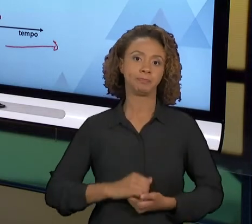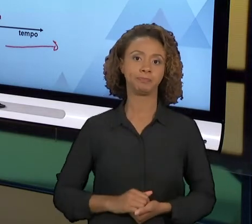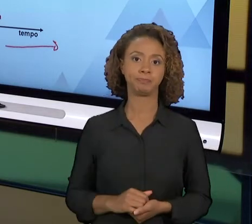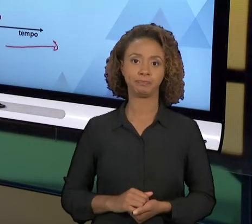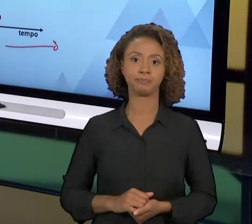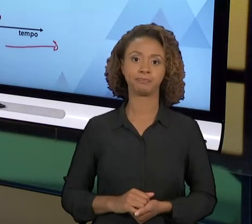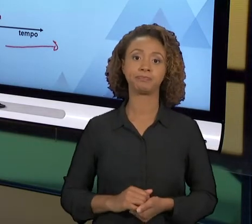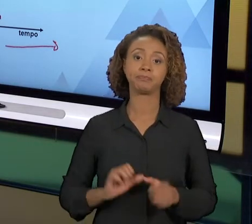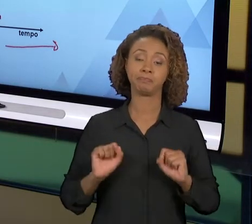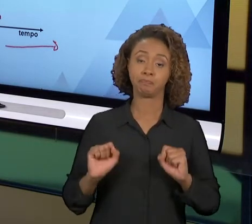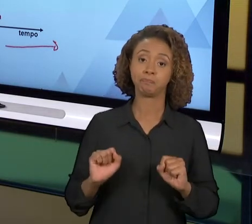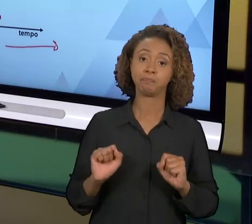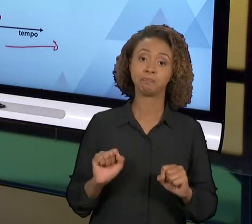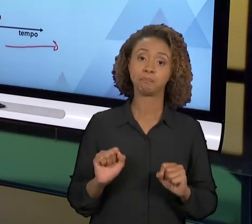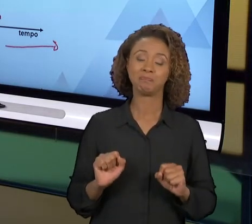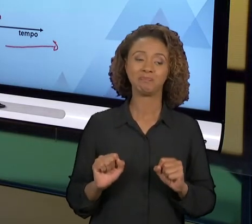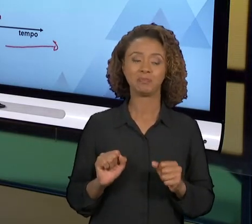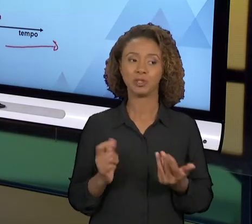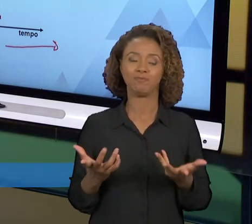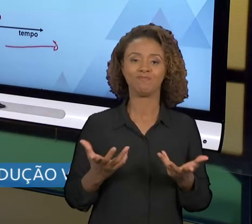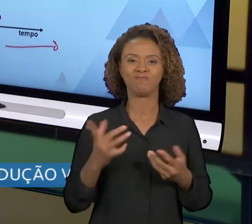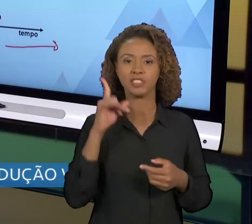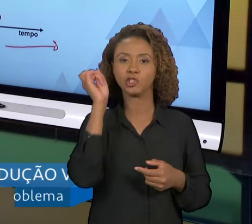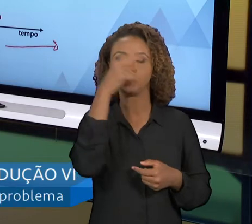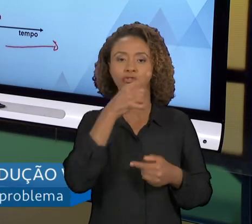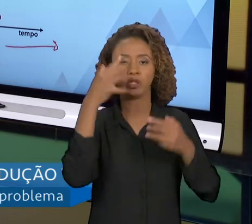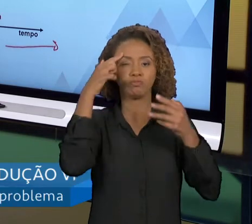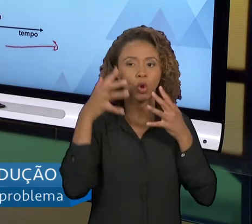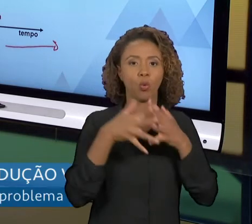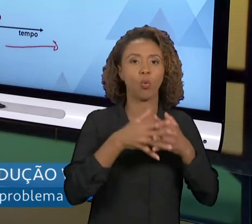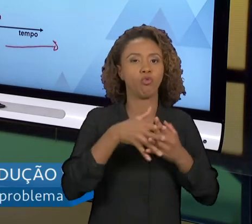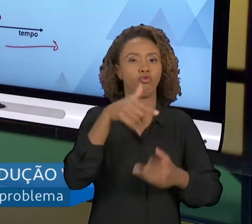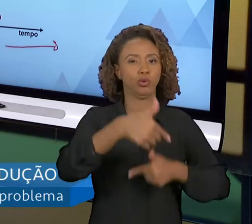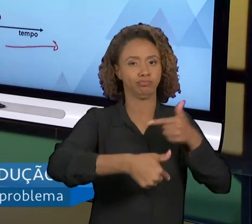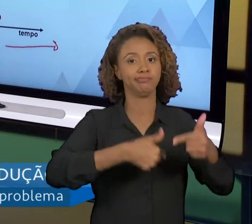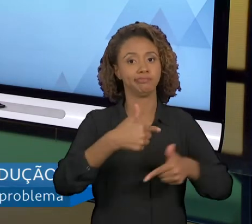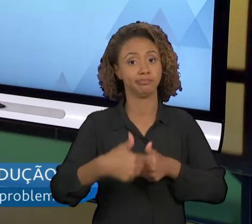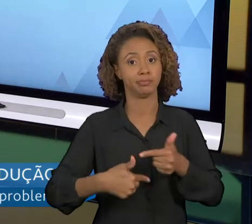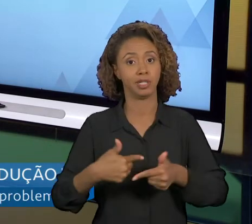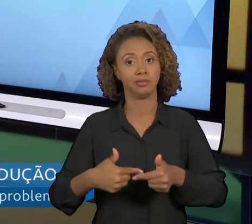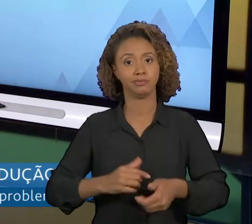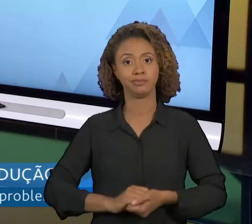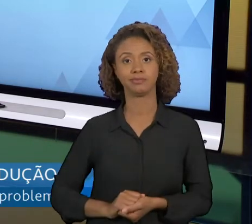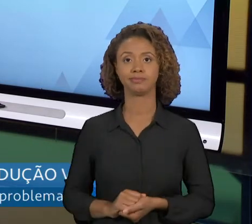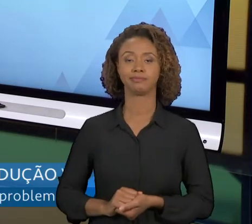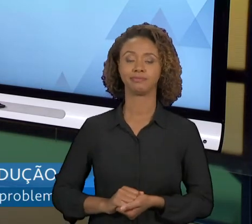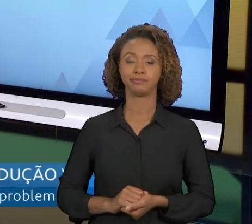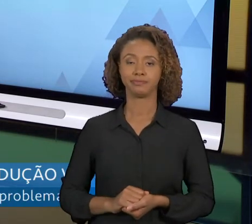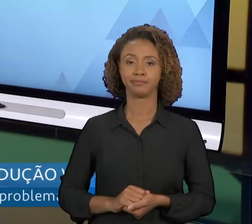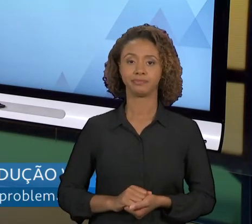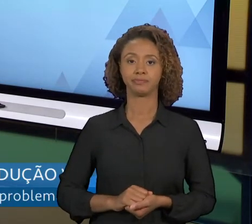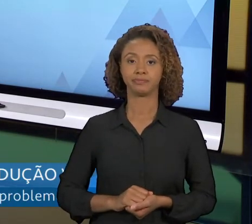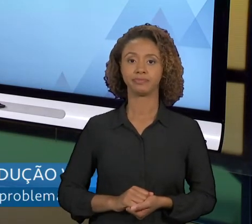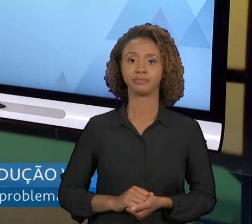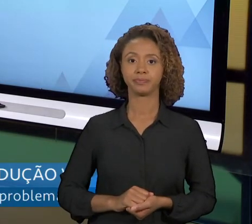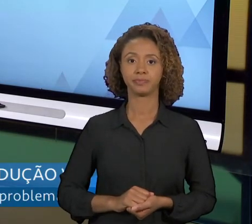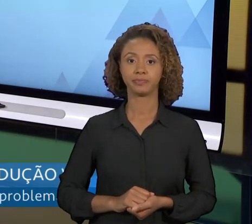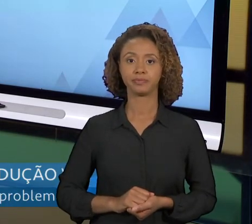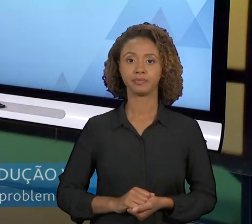HUMANOS PARA PODER TRABALHAR PROCESSOS MODIFICADOS POR REENGENHARIA. NÓS TEMOS ENTÃO,